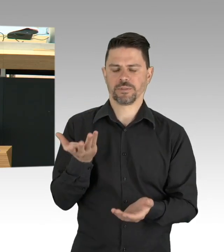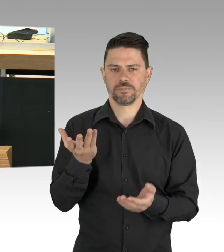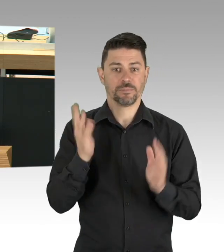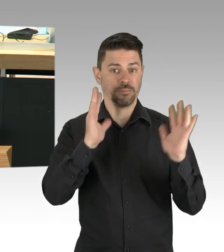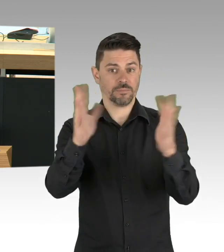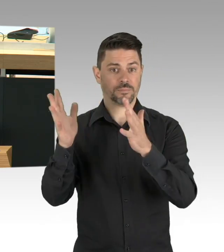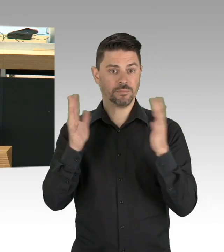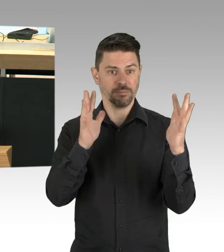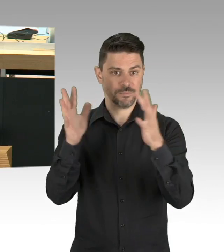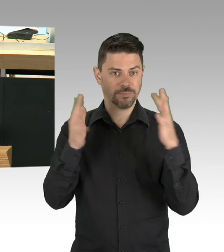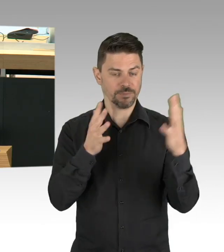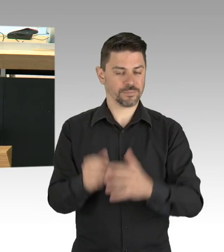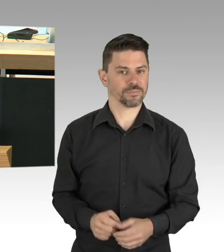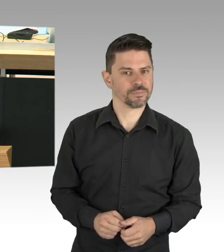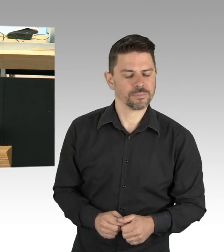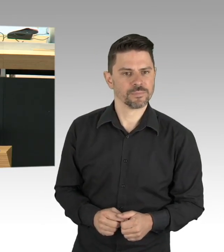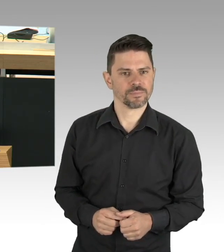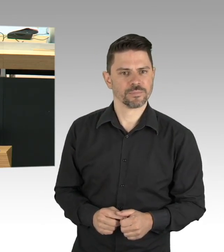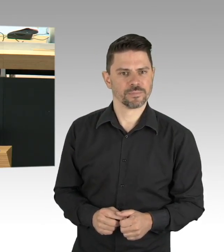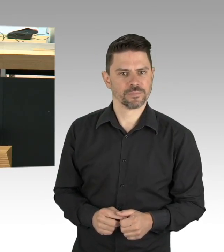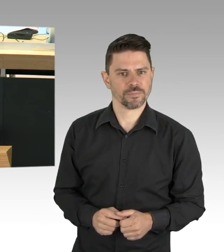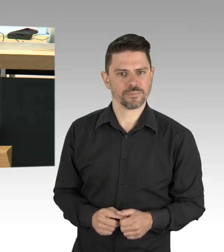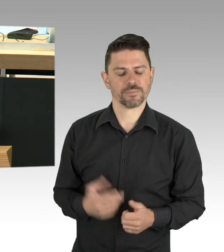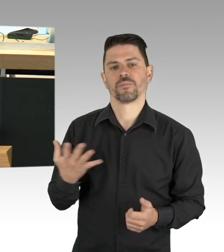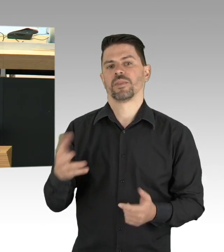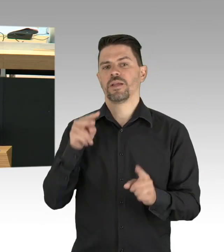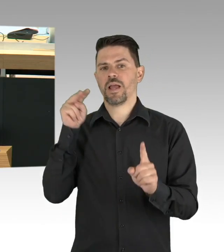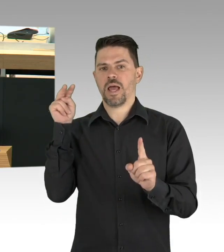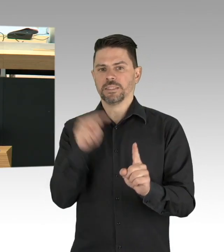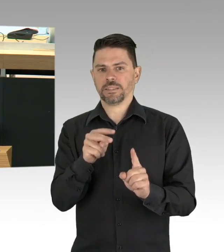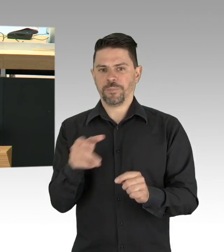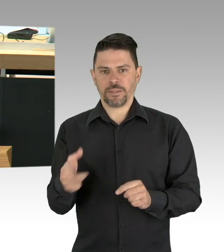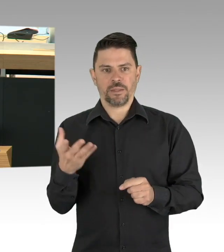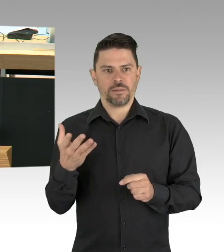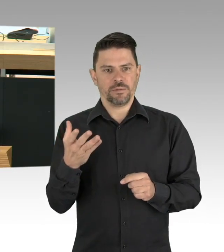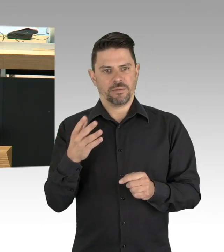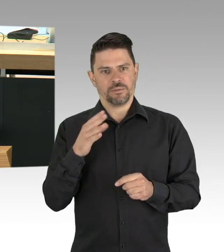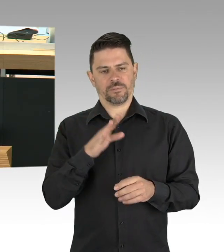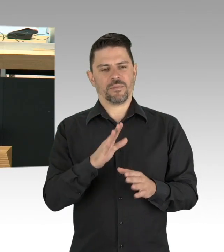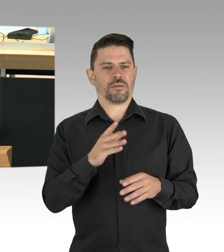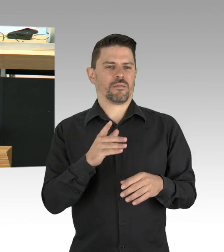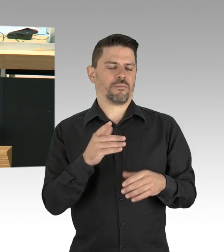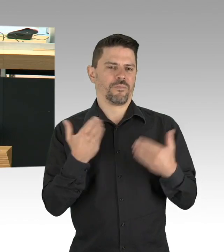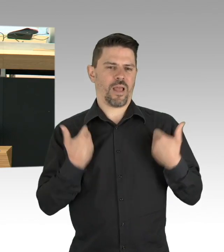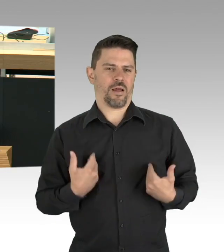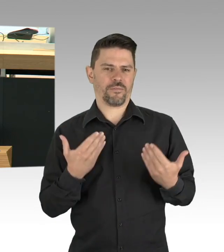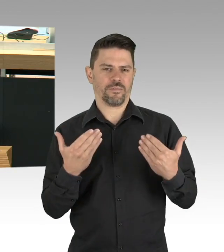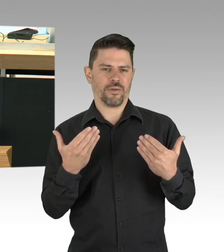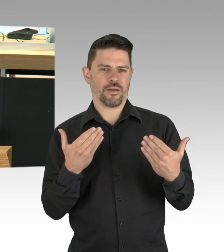oder man kann das auch Solidarität nennen, und ja, da geht es auch um Perspektiven für Menschen, die zum Beispiel in der Gastronomie arbeiten